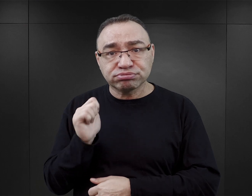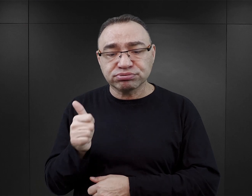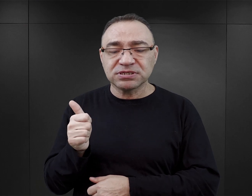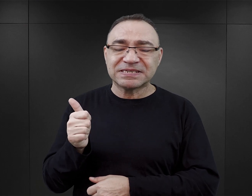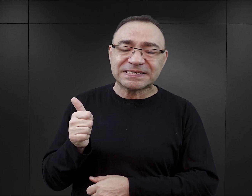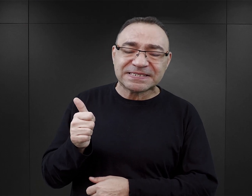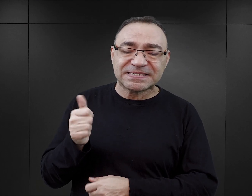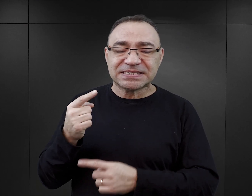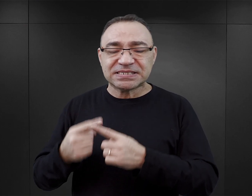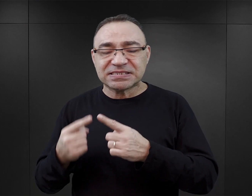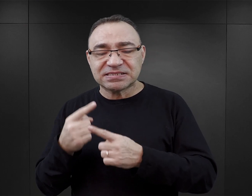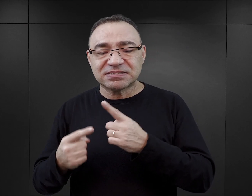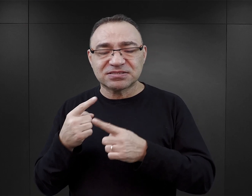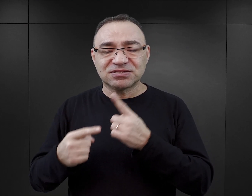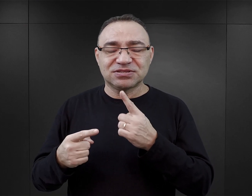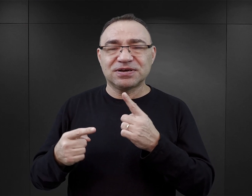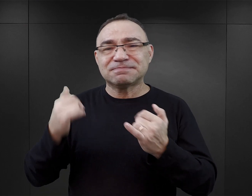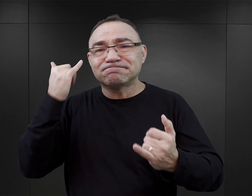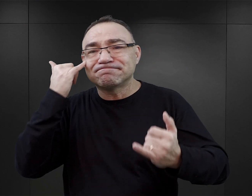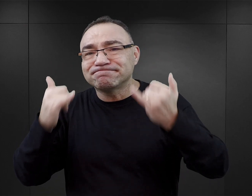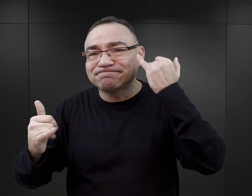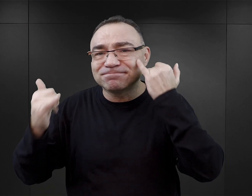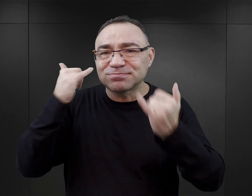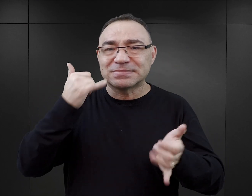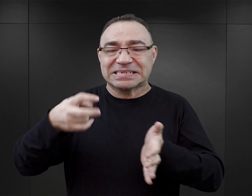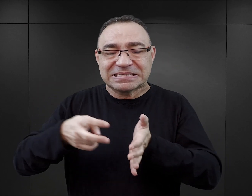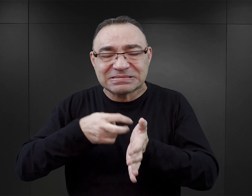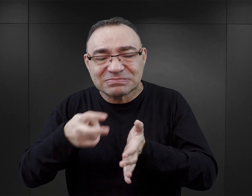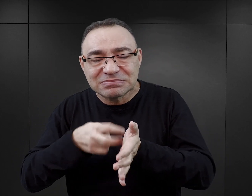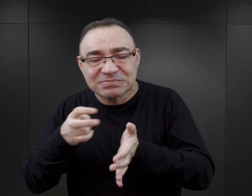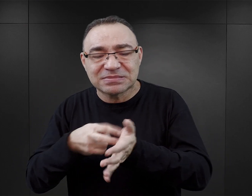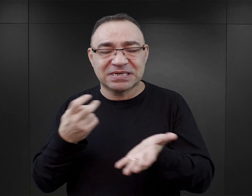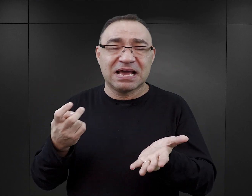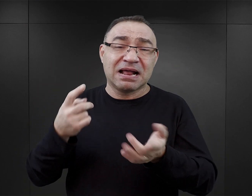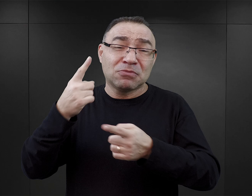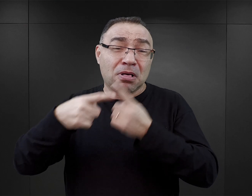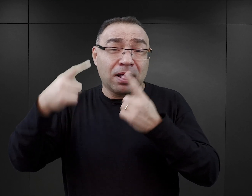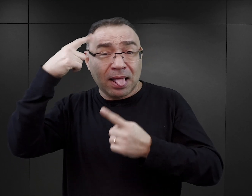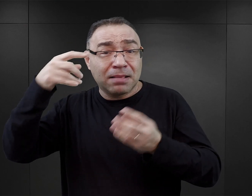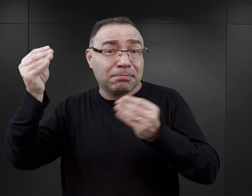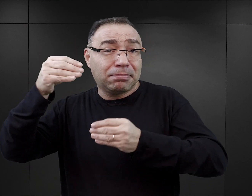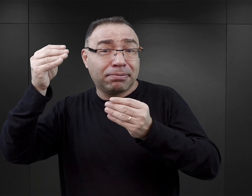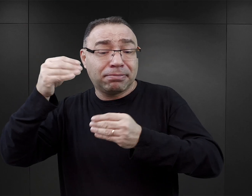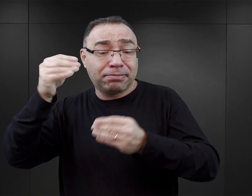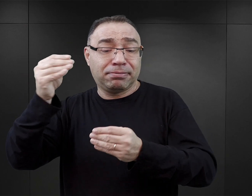czy może raczej jest w niej sporo błędów, nieścisłości czy po prostu zmyśleń,